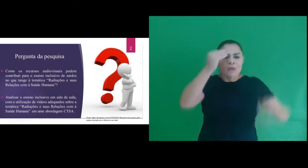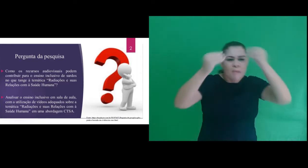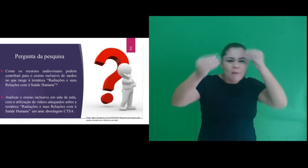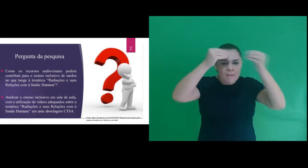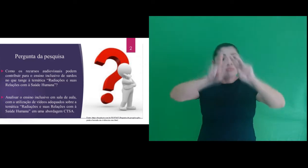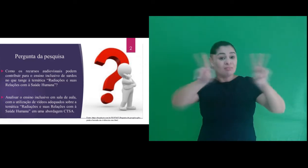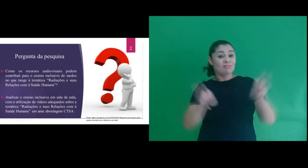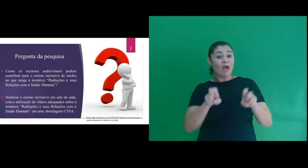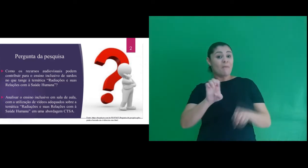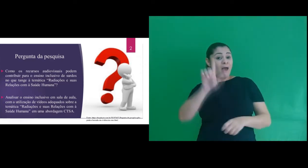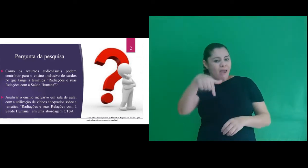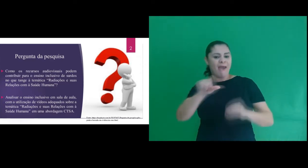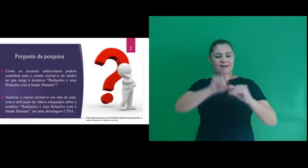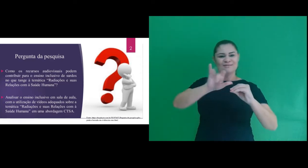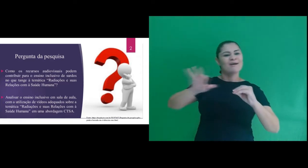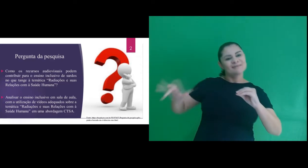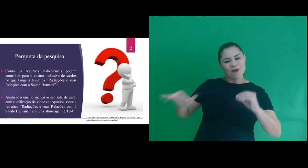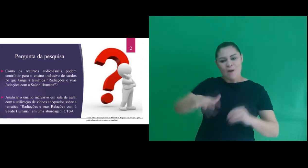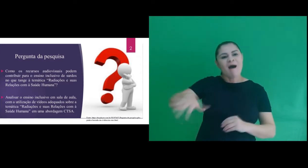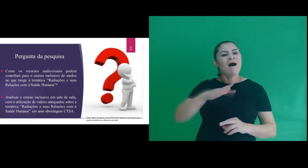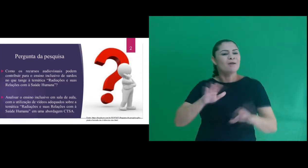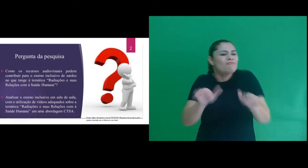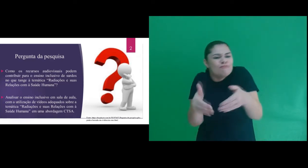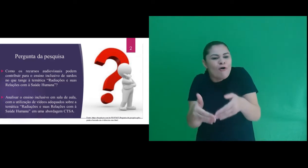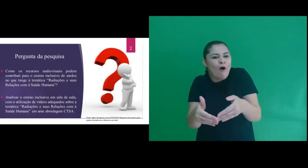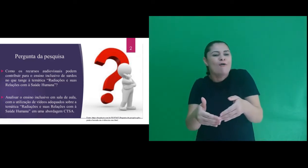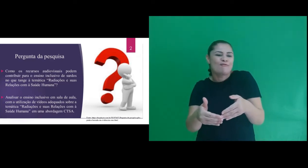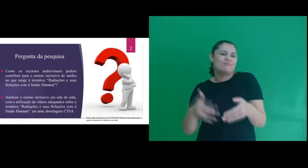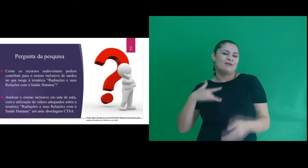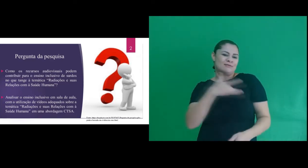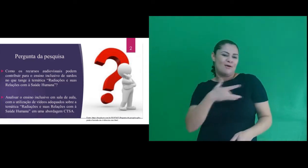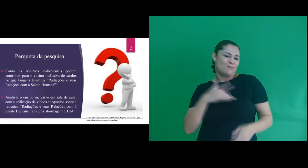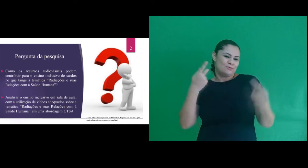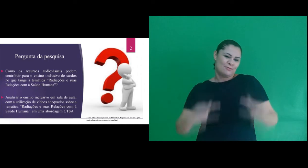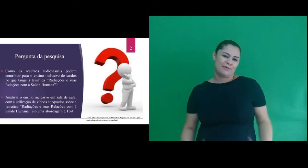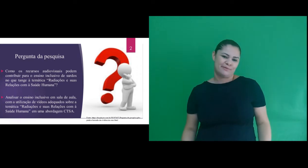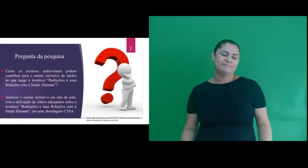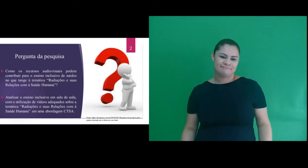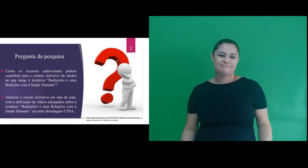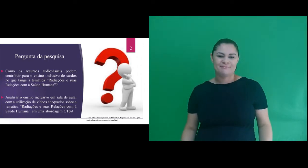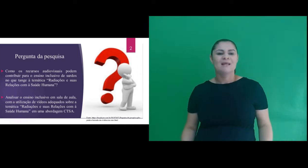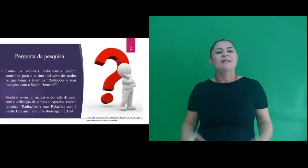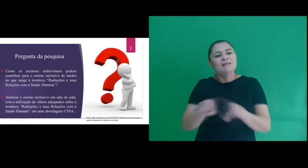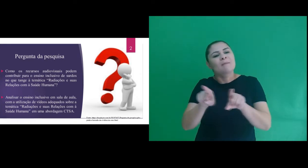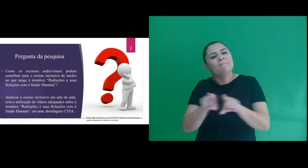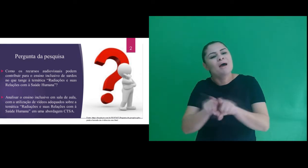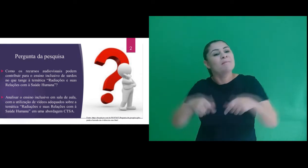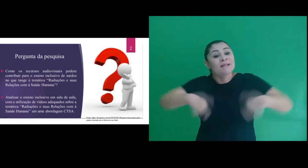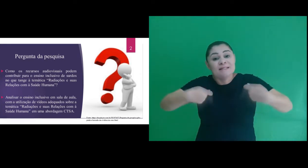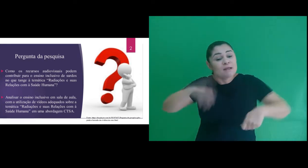ao conhecimento sobre o tema, radiações e suas implicações na saúde humana e considerando também